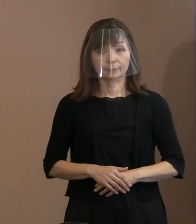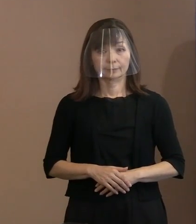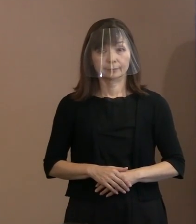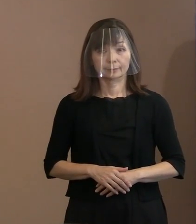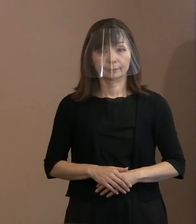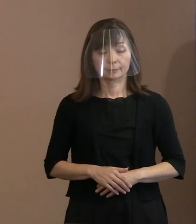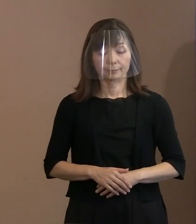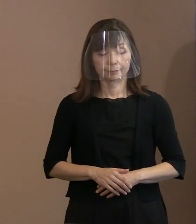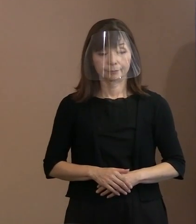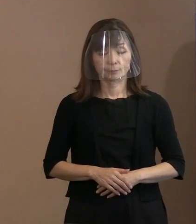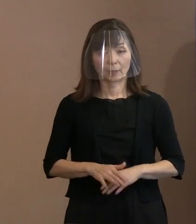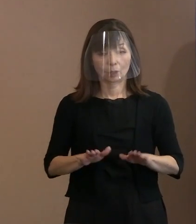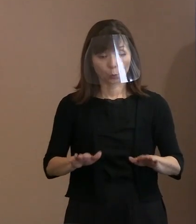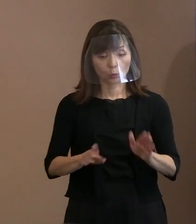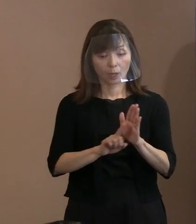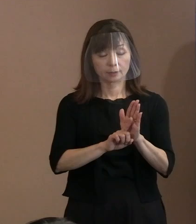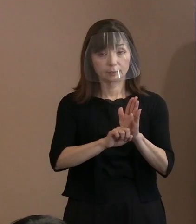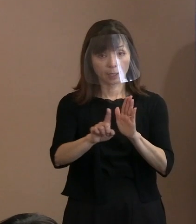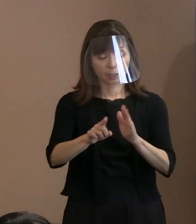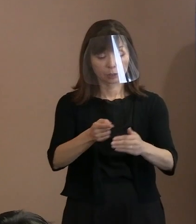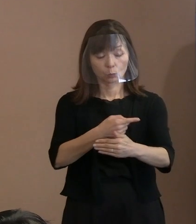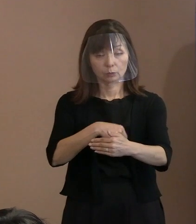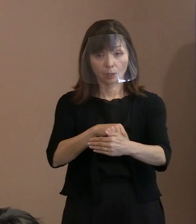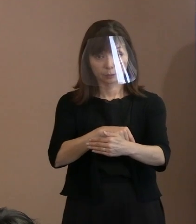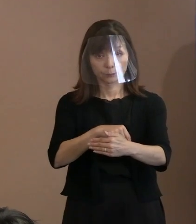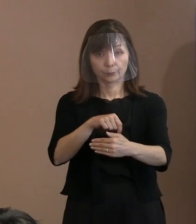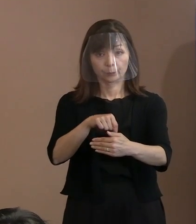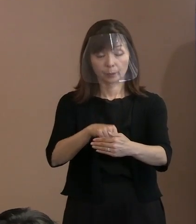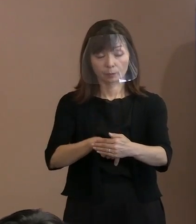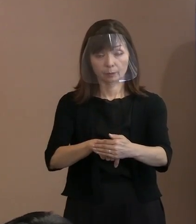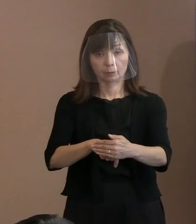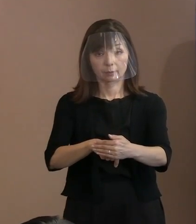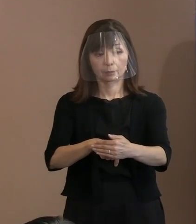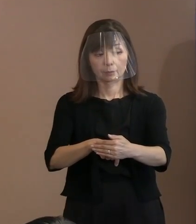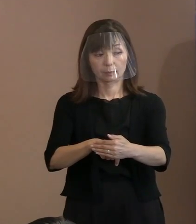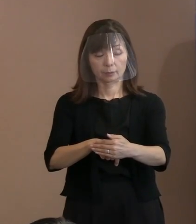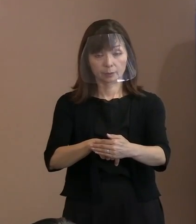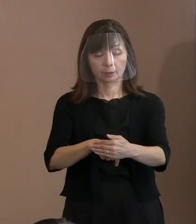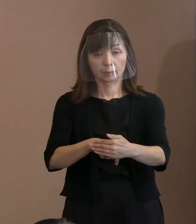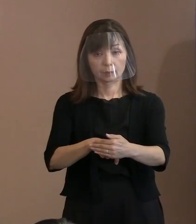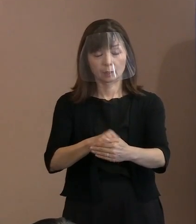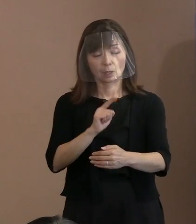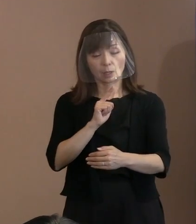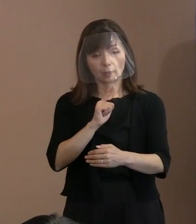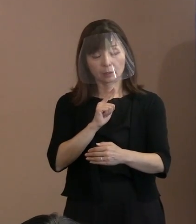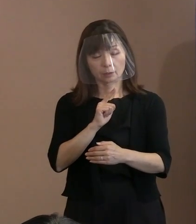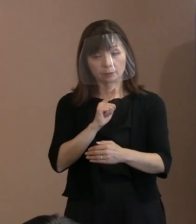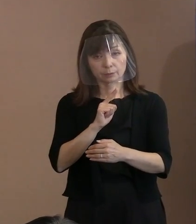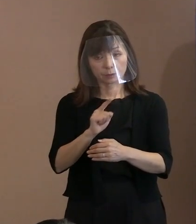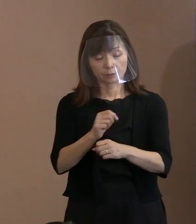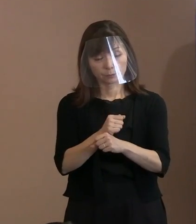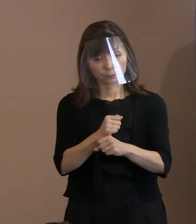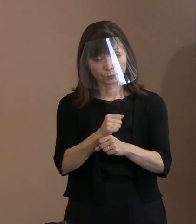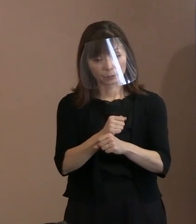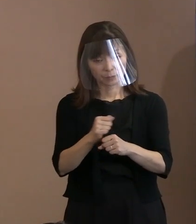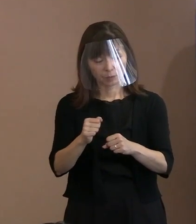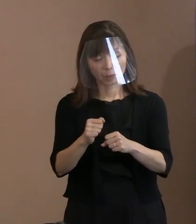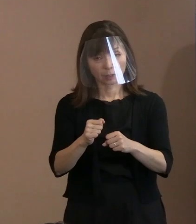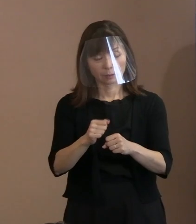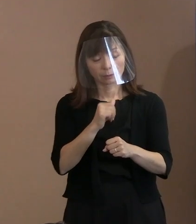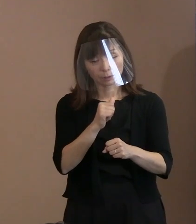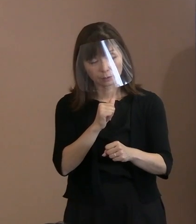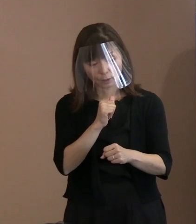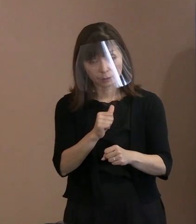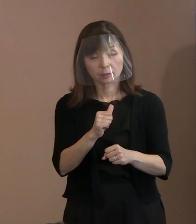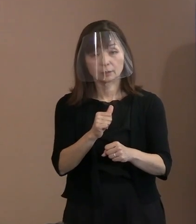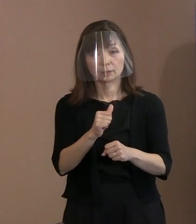(市長)この宣言の中に言い尽くせないものが あったかどうかということを検証しては